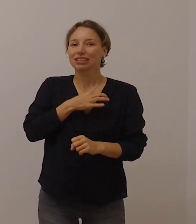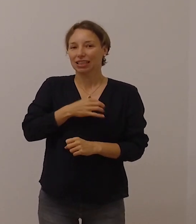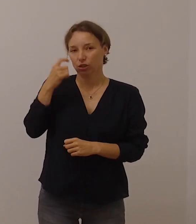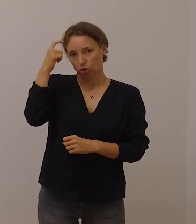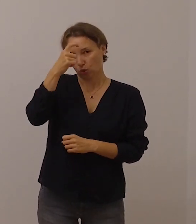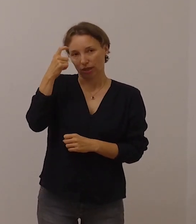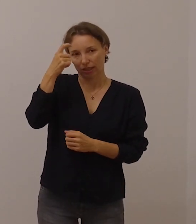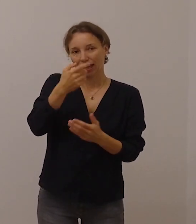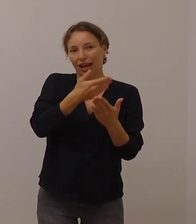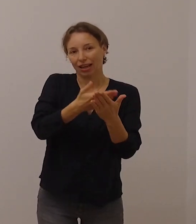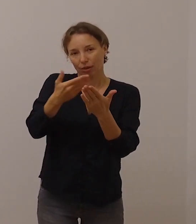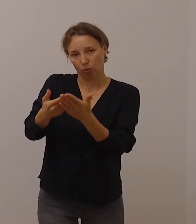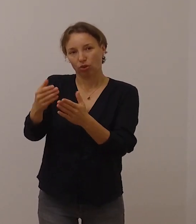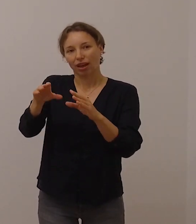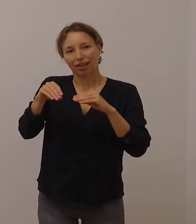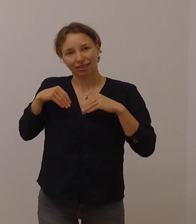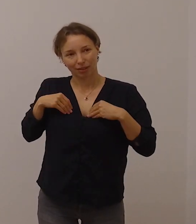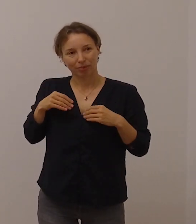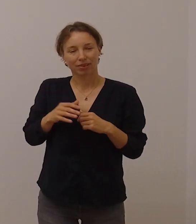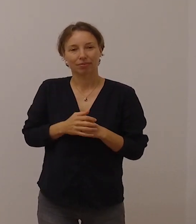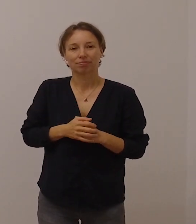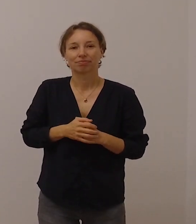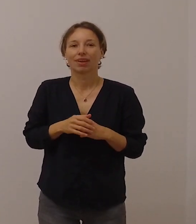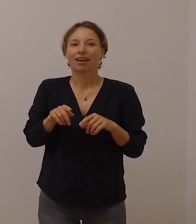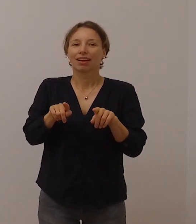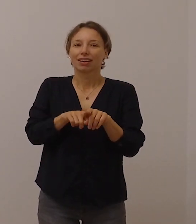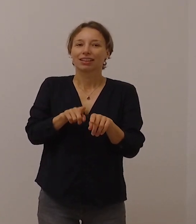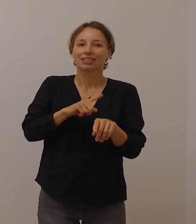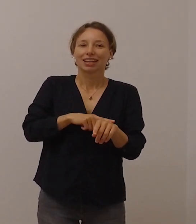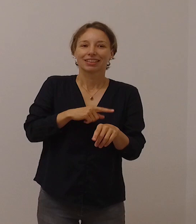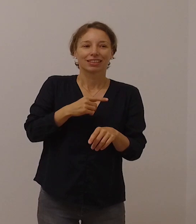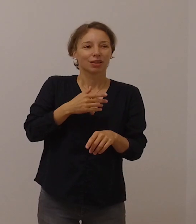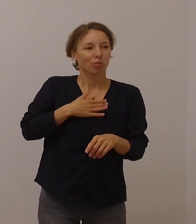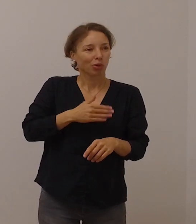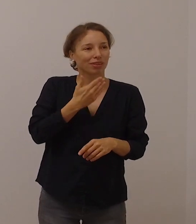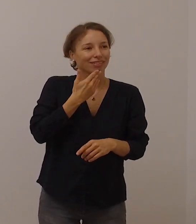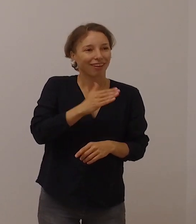Gleichzeitig möchte ich Ihnen für Ihren Glauben danken.